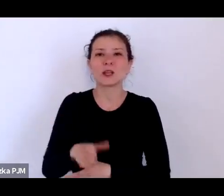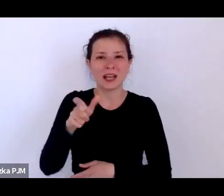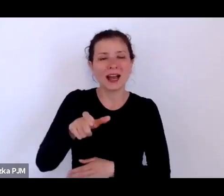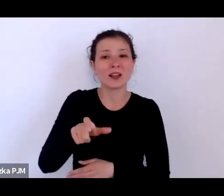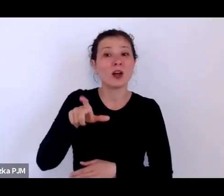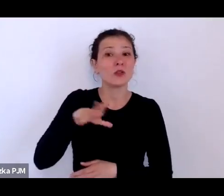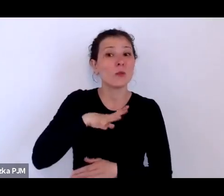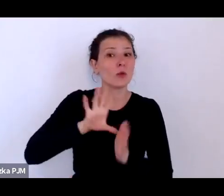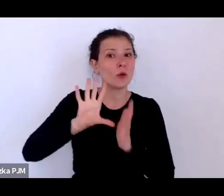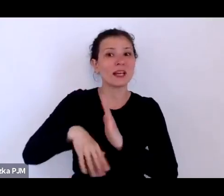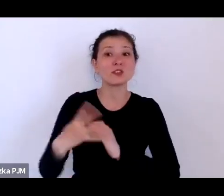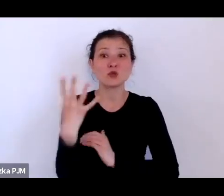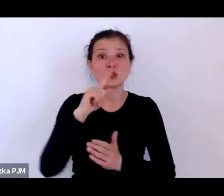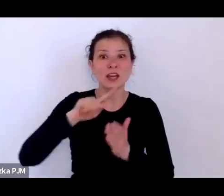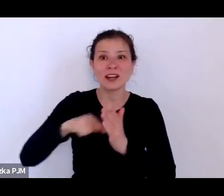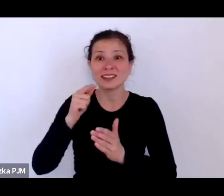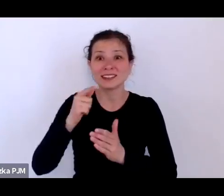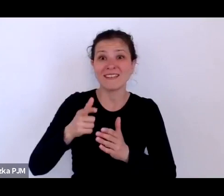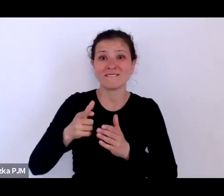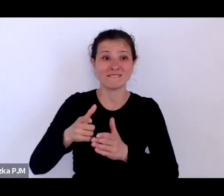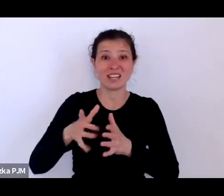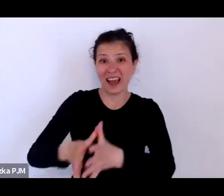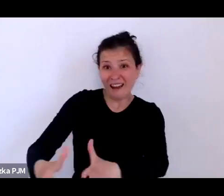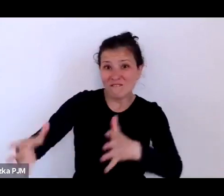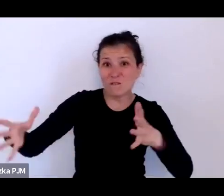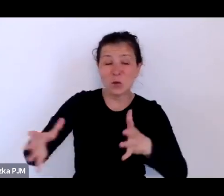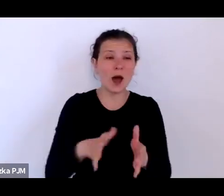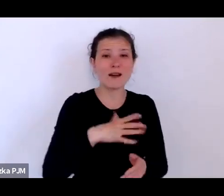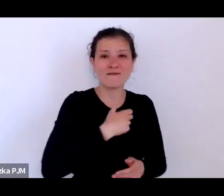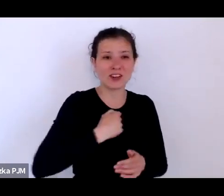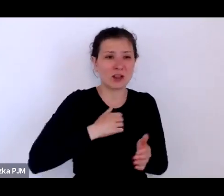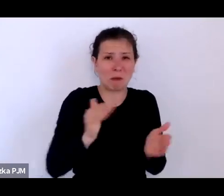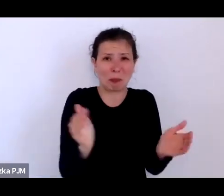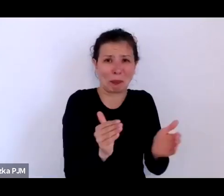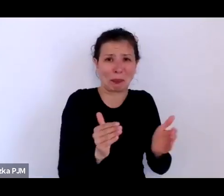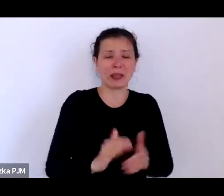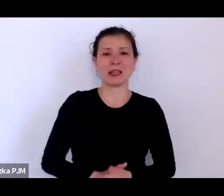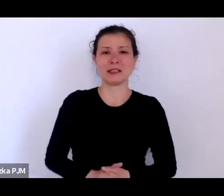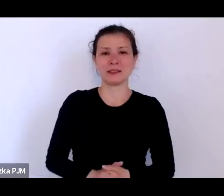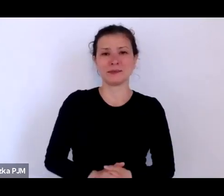Wniosek jest jasny – właściwie w Warszawie miał racje Słonimski